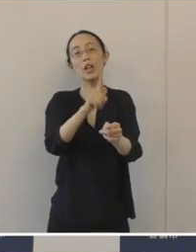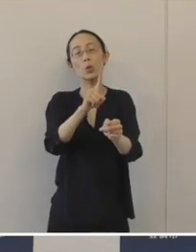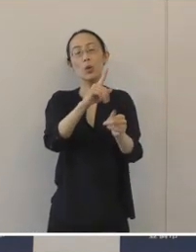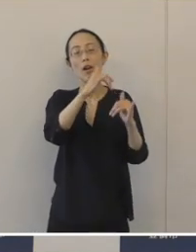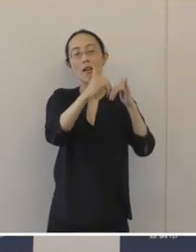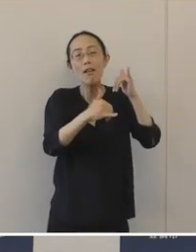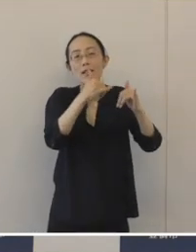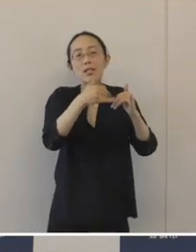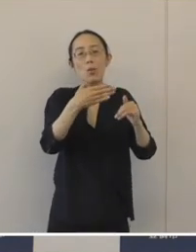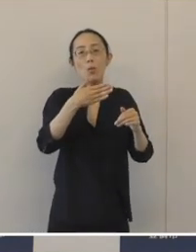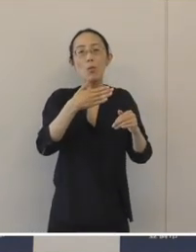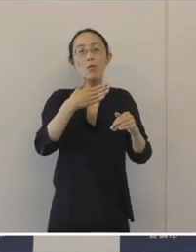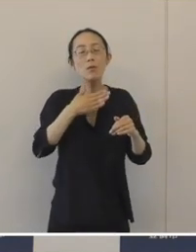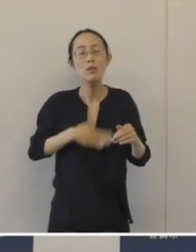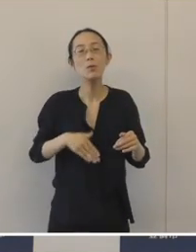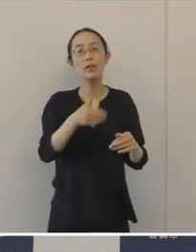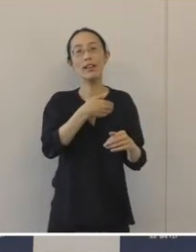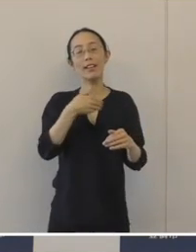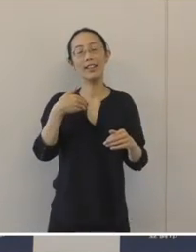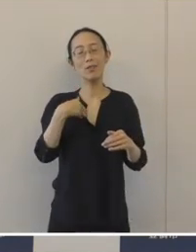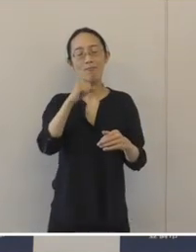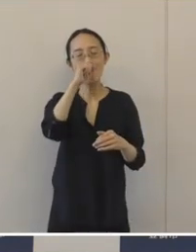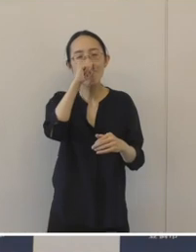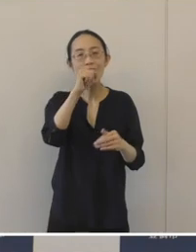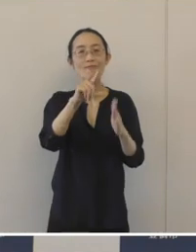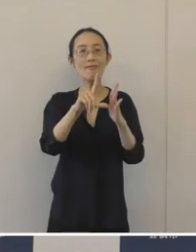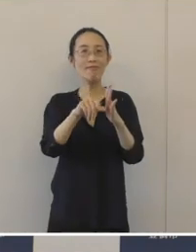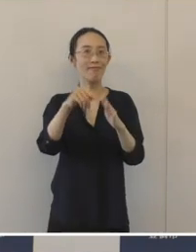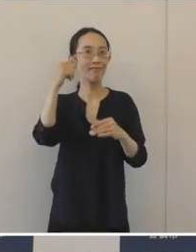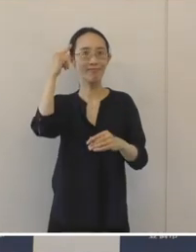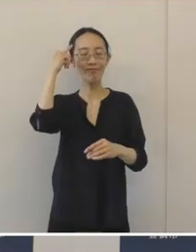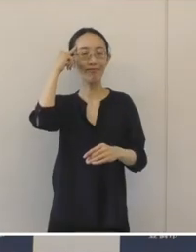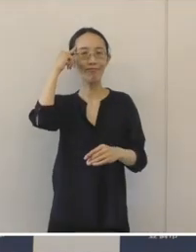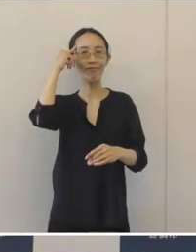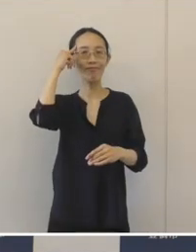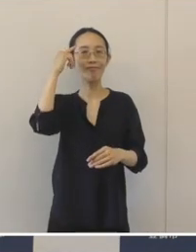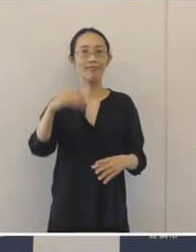大変に良い、またとない機会であると思います。